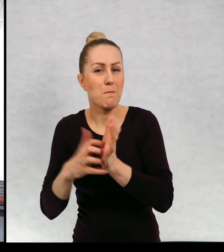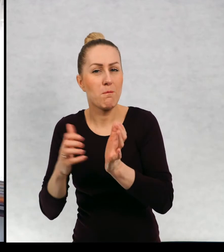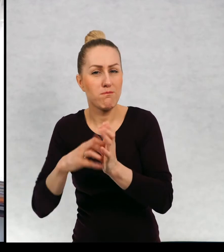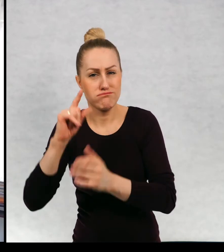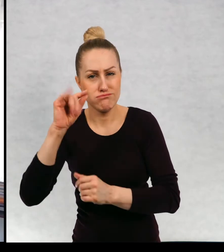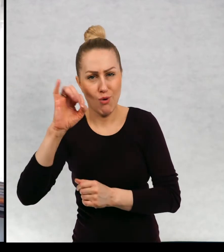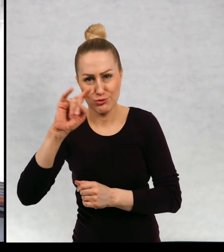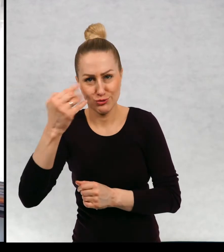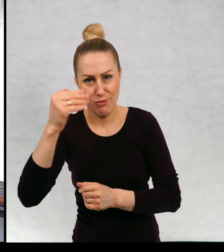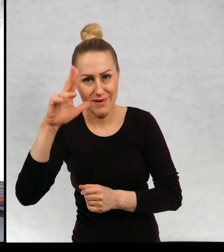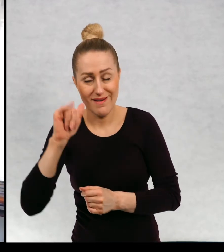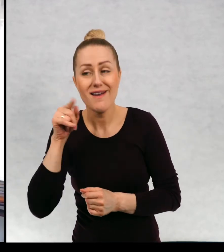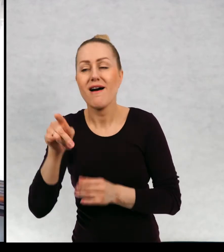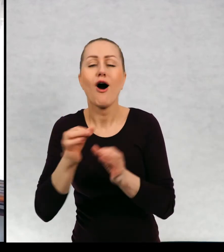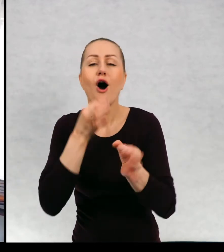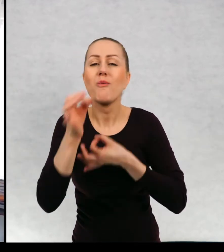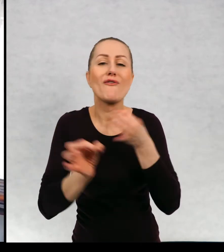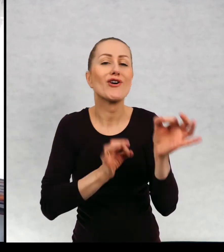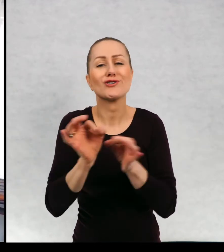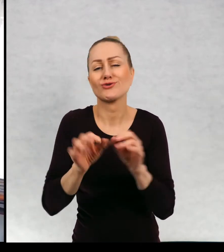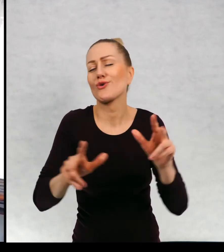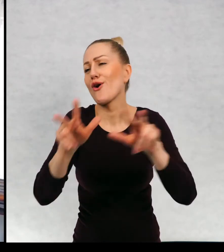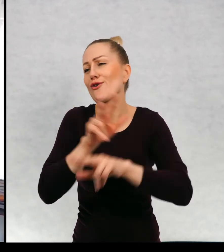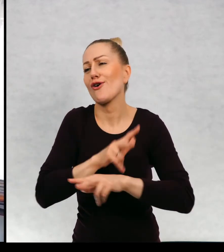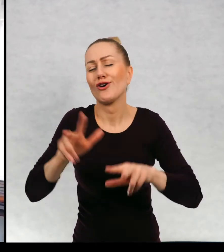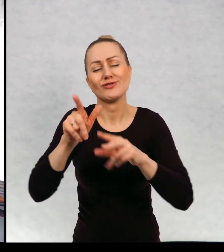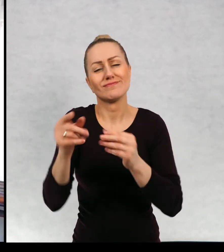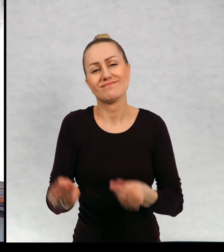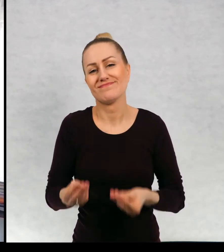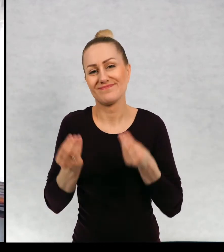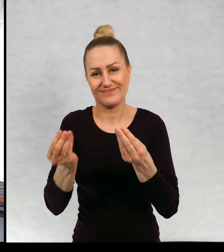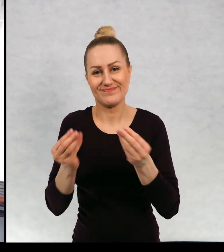Historia rodzinki, cudnej rodzinki,